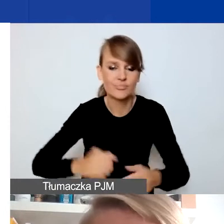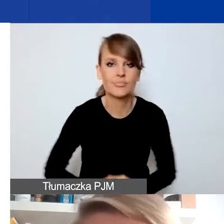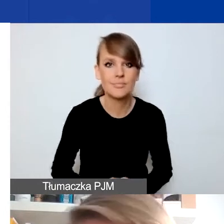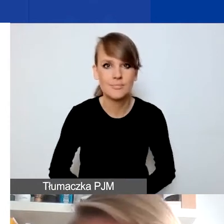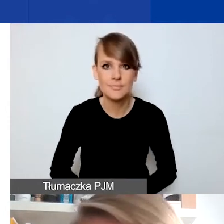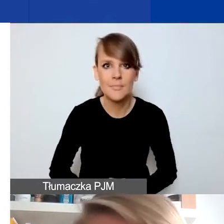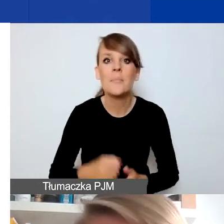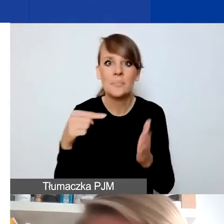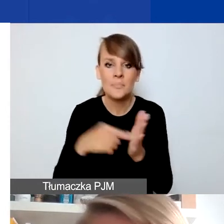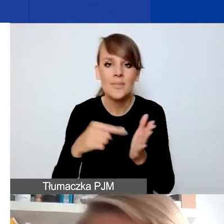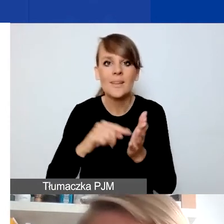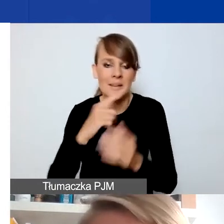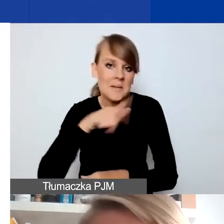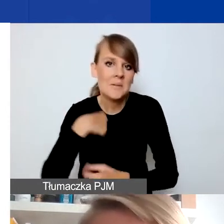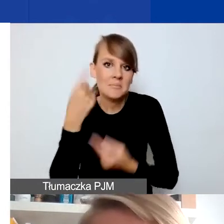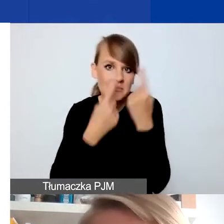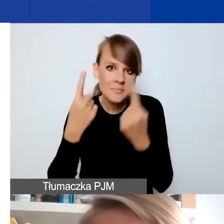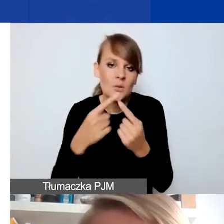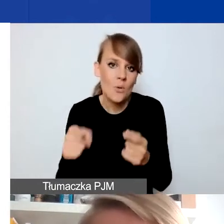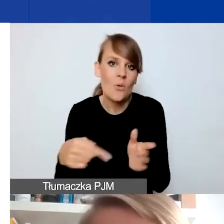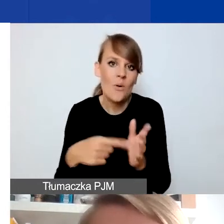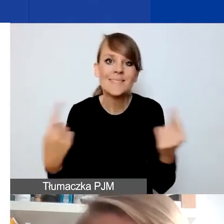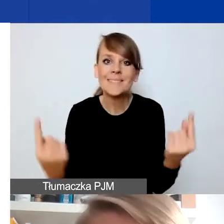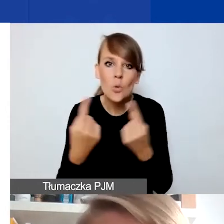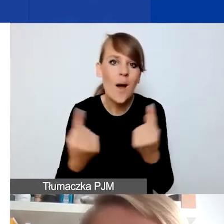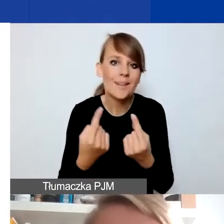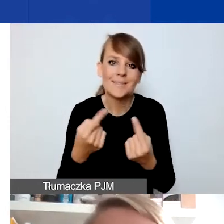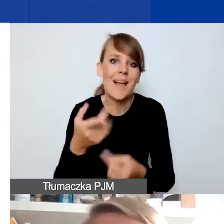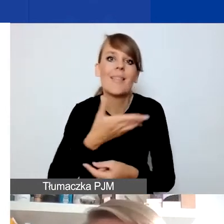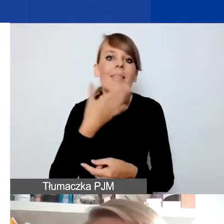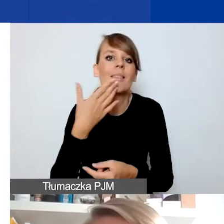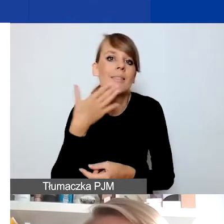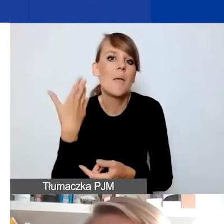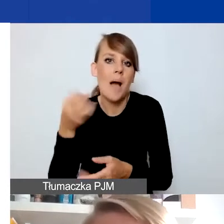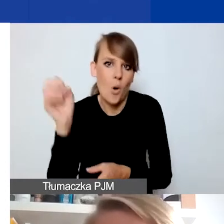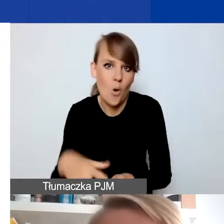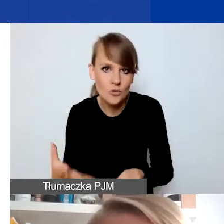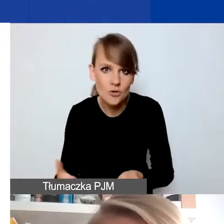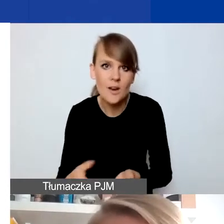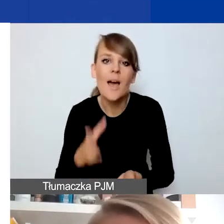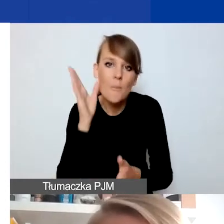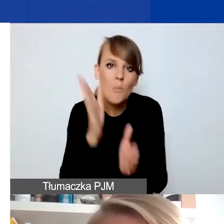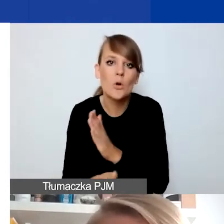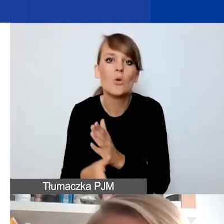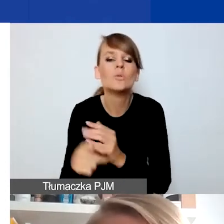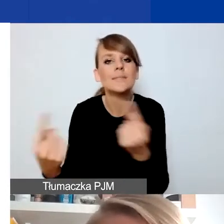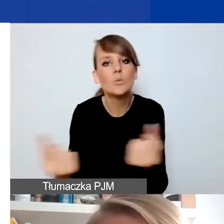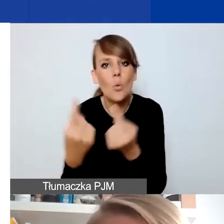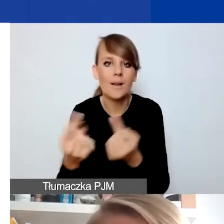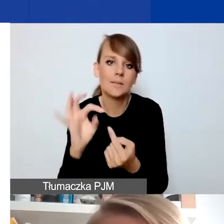Myślmy o sytuacjach, które niekoniecznie oznaczają pogorszenie, ale po prostu jakoś zmieniają status danej grupy.